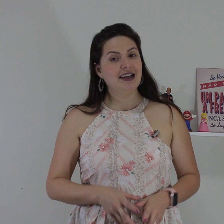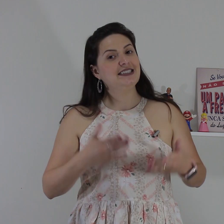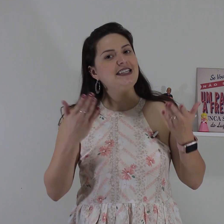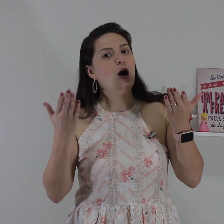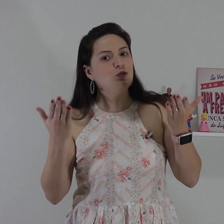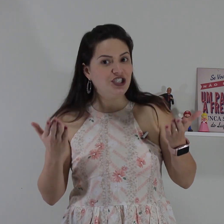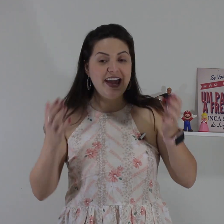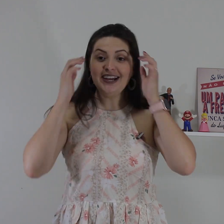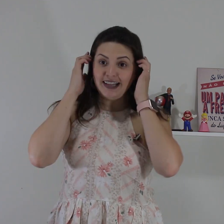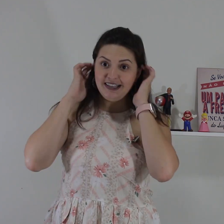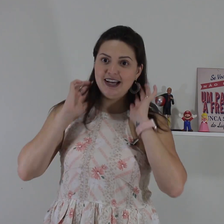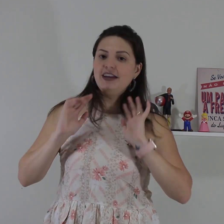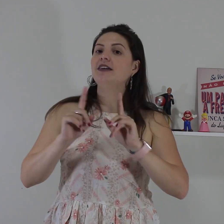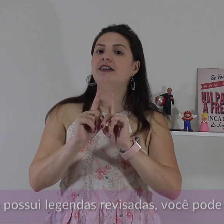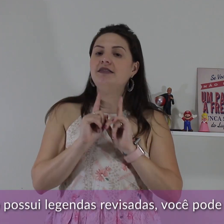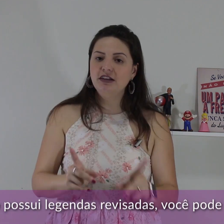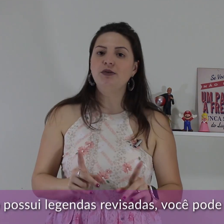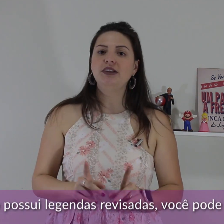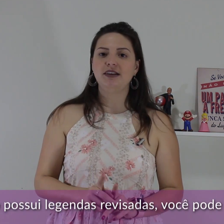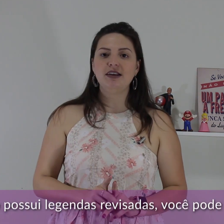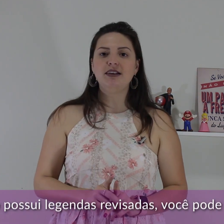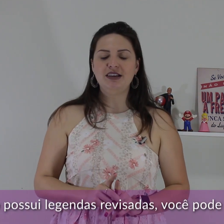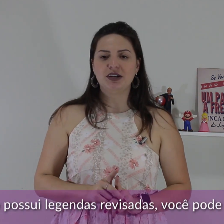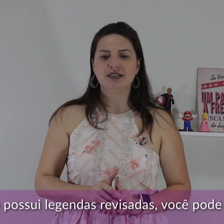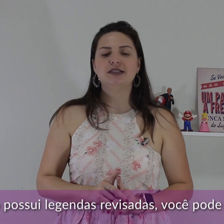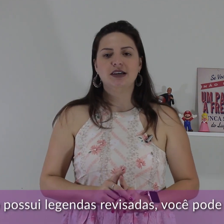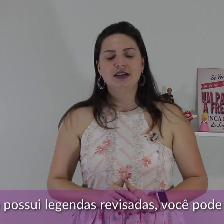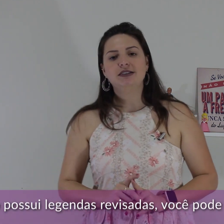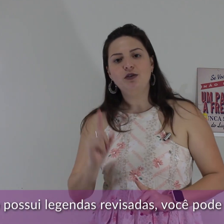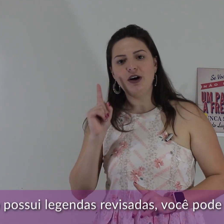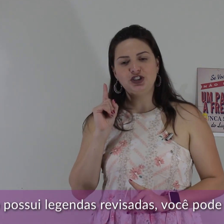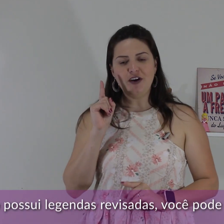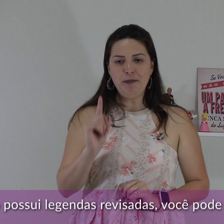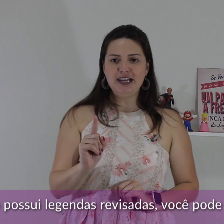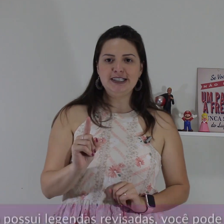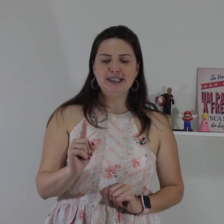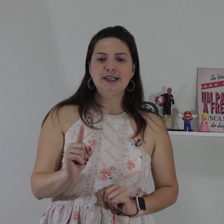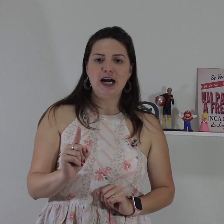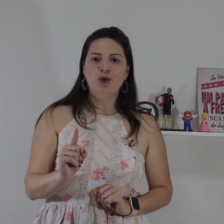Sinal de entender e não entender em Libras. Então a gente vai aprender esse